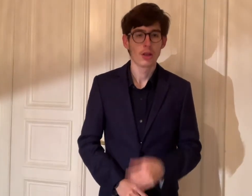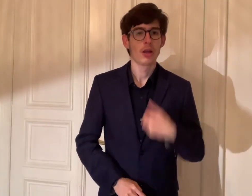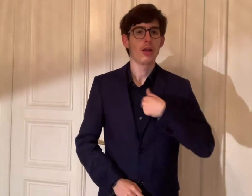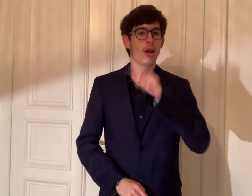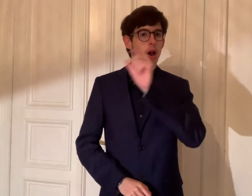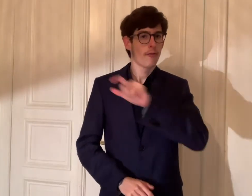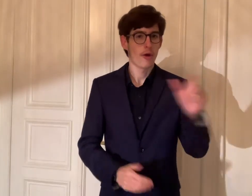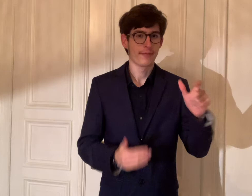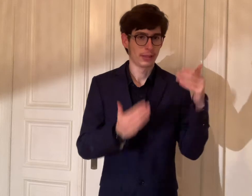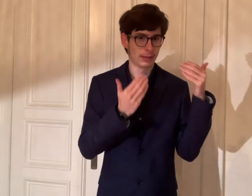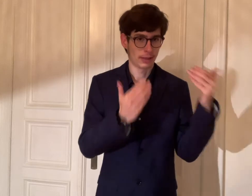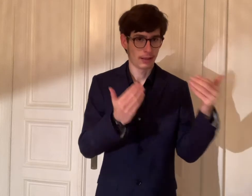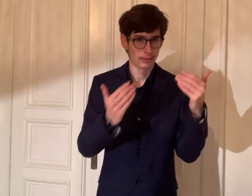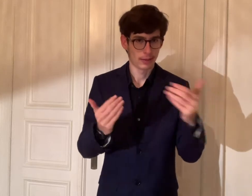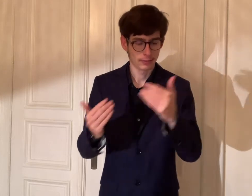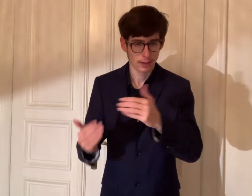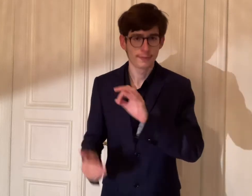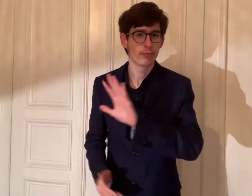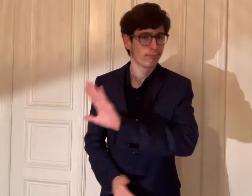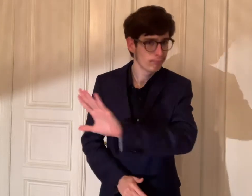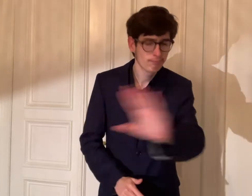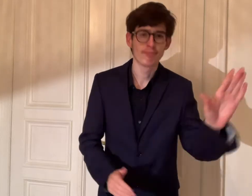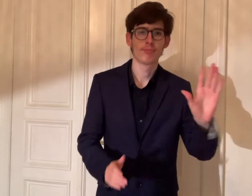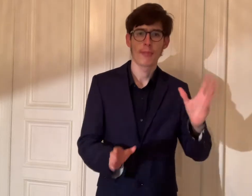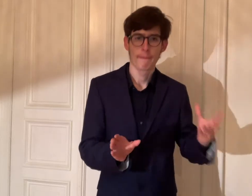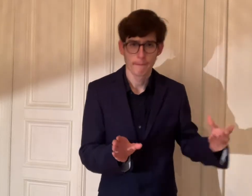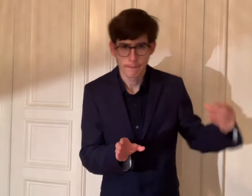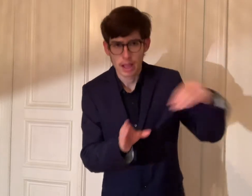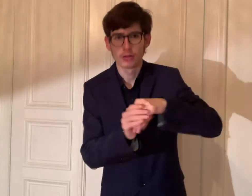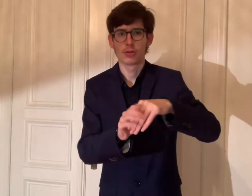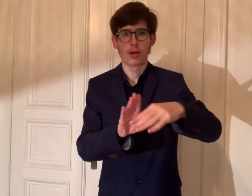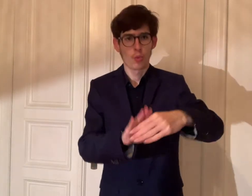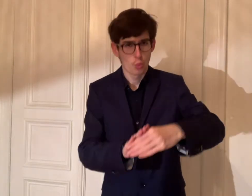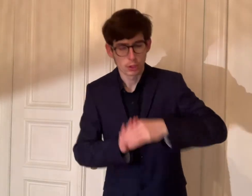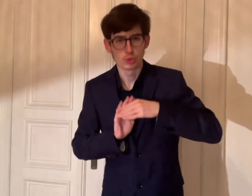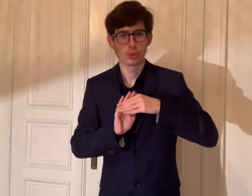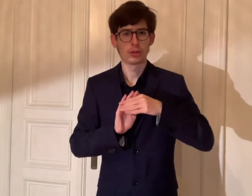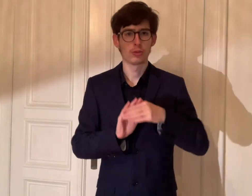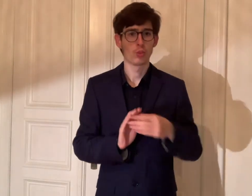Das war's zu den DGS-Videos. Ich würde euch für die Beteiligung und die Unterstützung danken.